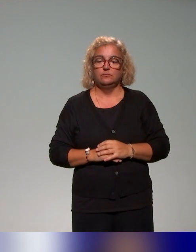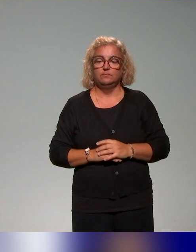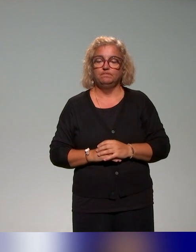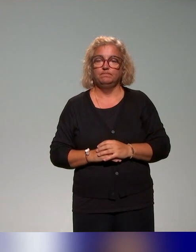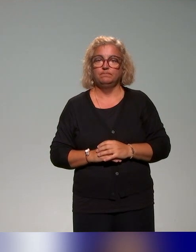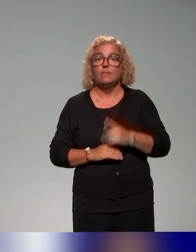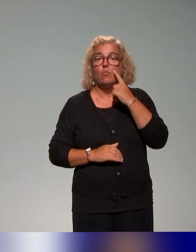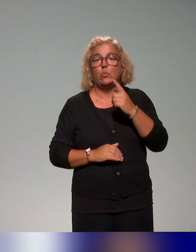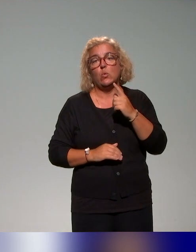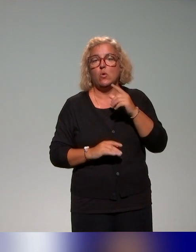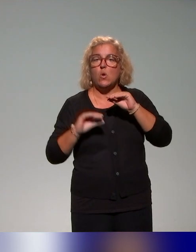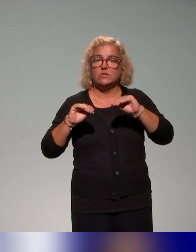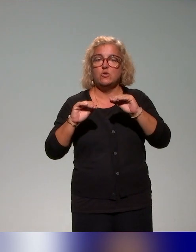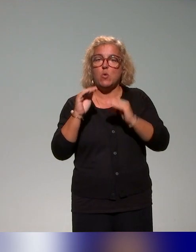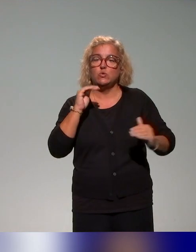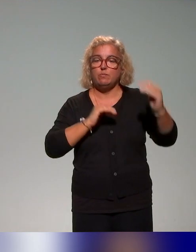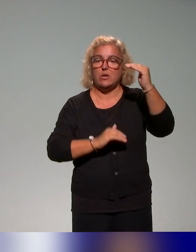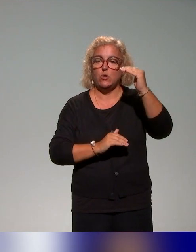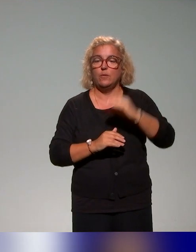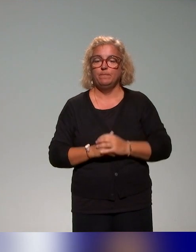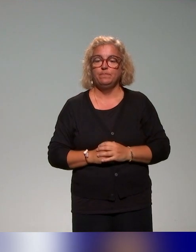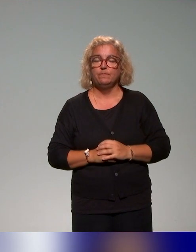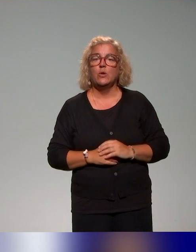Le deuxième focus qu'on voulait là aussi vous présenter rapidement,